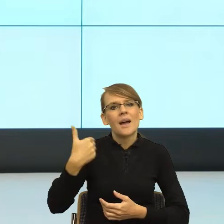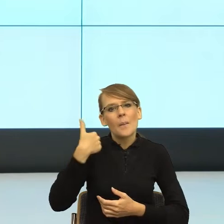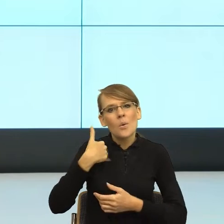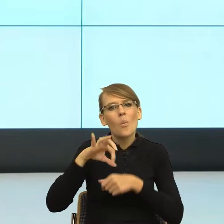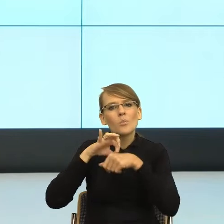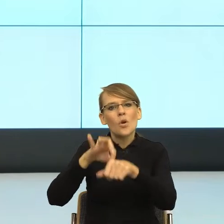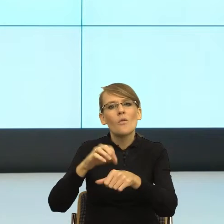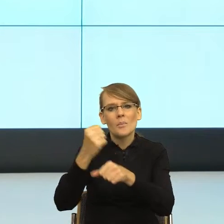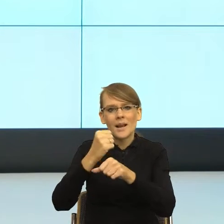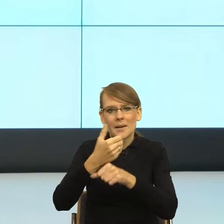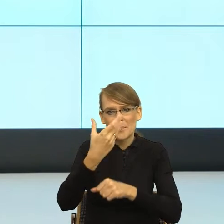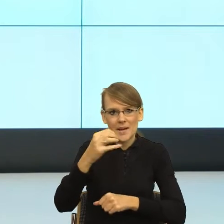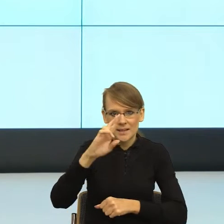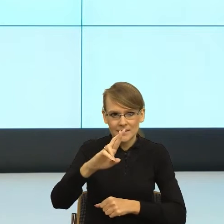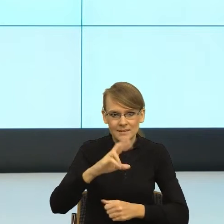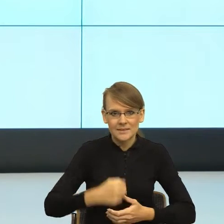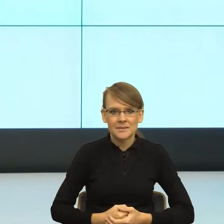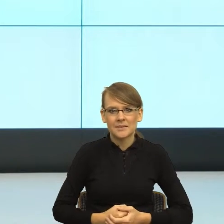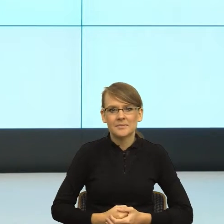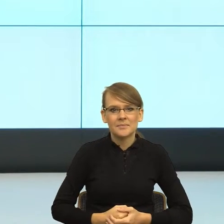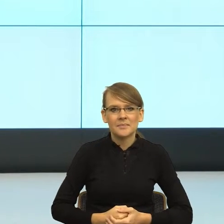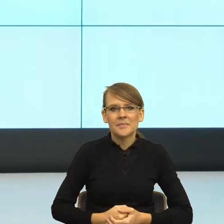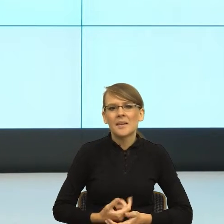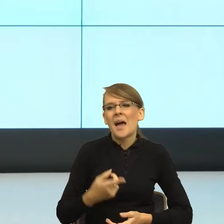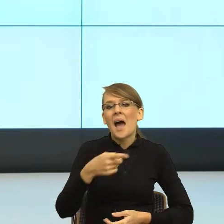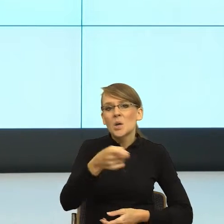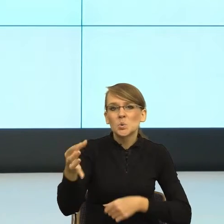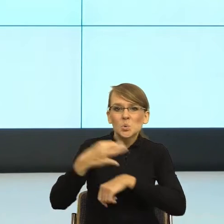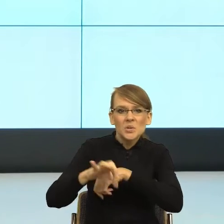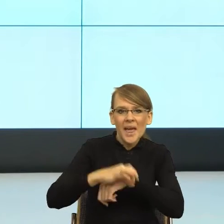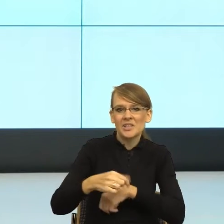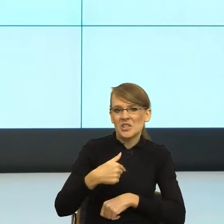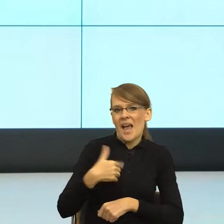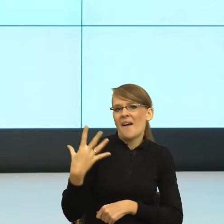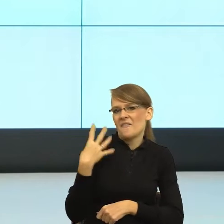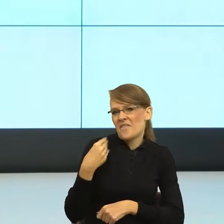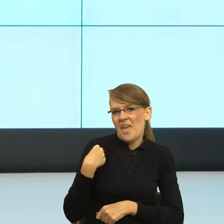sama byłam niewiele starsza od studentów, których prowadziłam, więc przeszłam z nimi na ty. Wydawało mi się to zupełnie